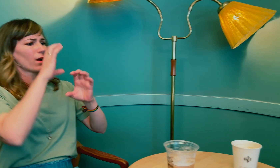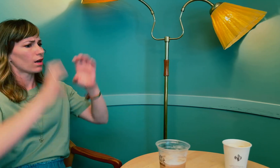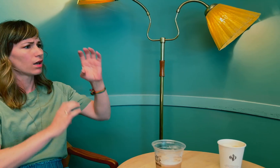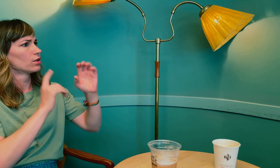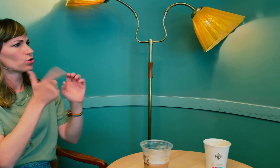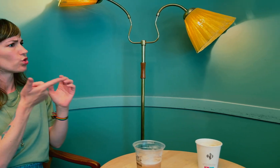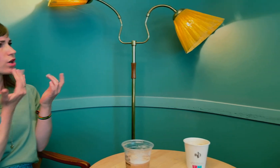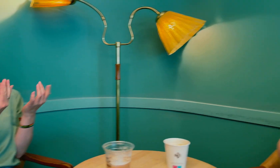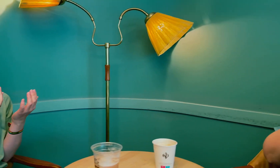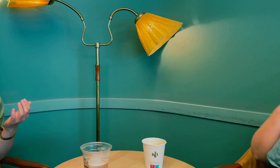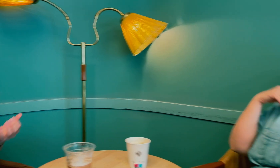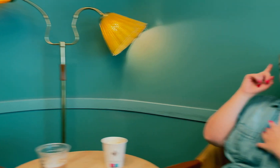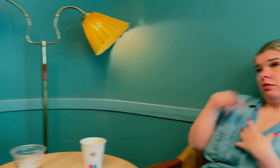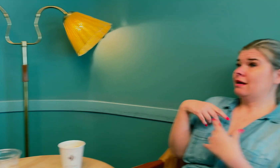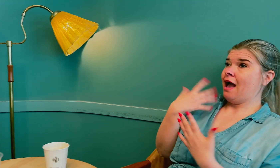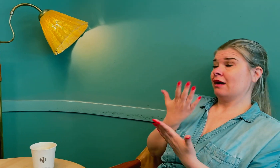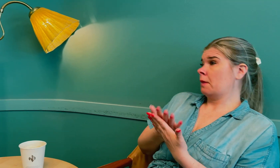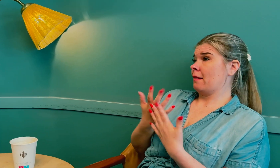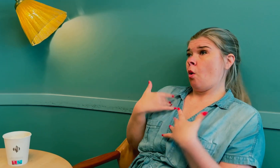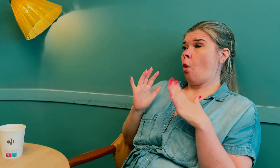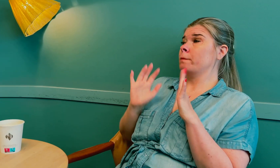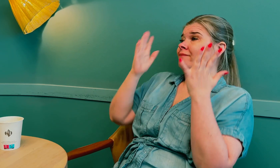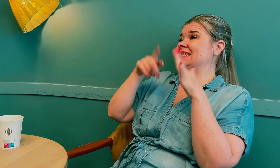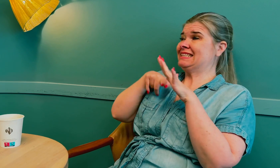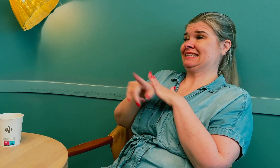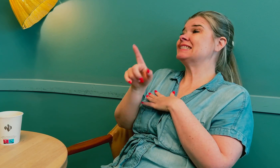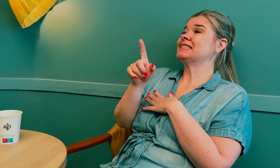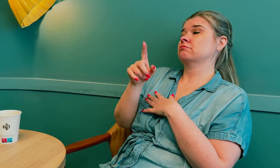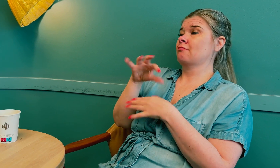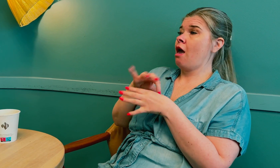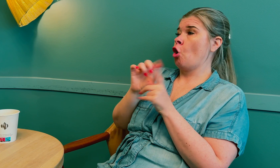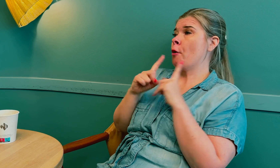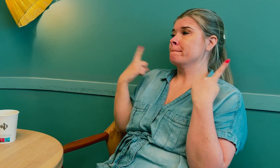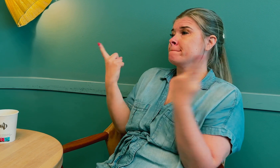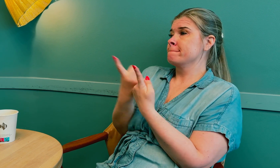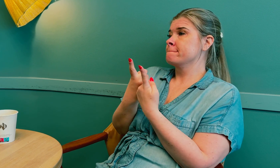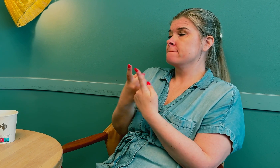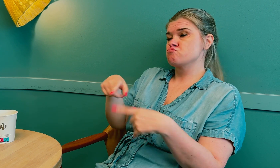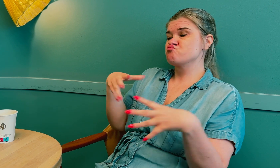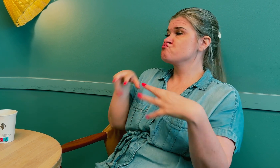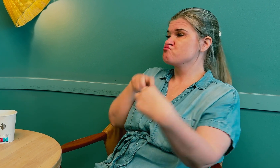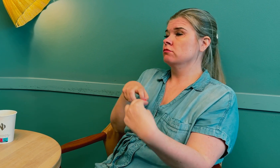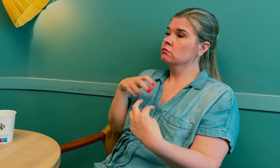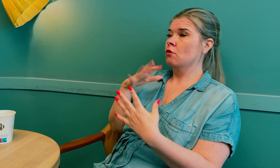Hvor eller hvorfor sviktet kommunikasjonen? Et eksempel som jeg har opplevd inne på legekontoret.